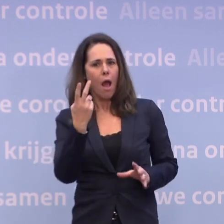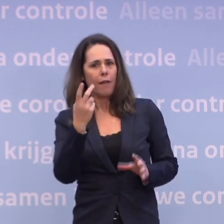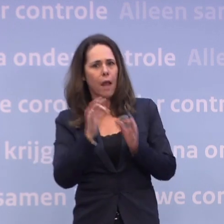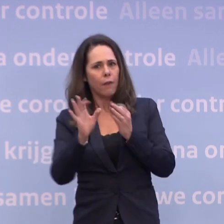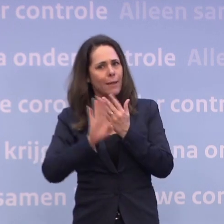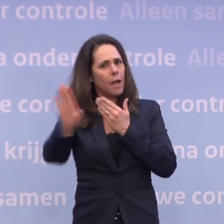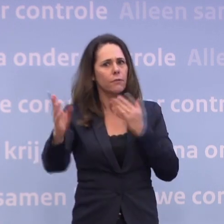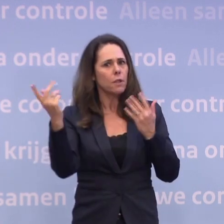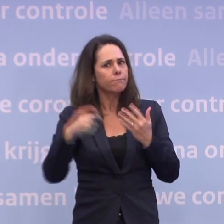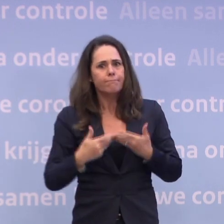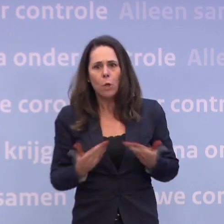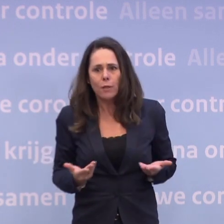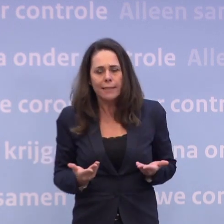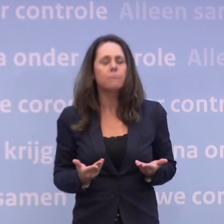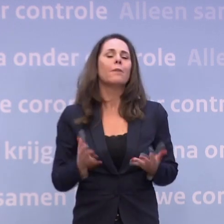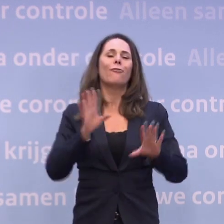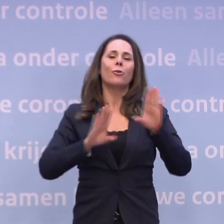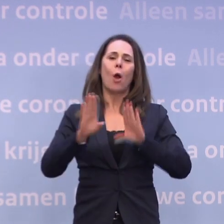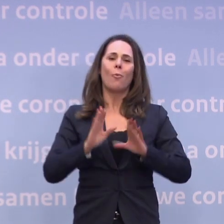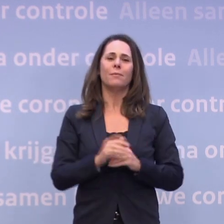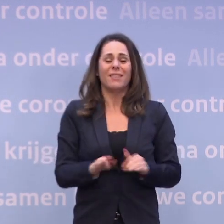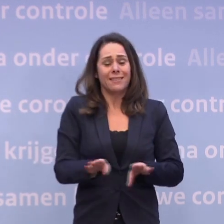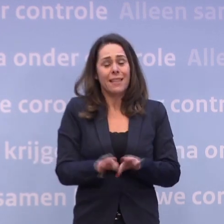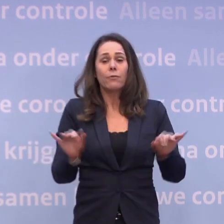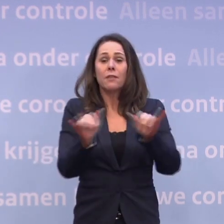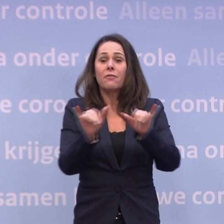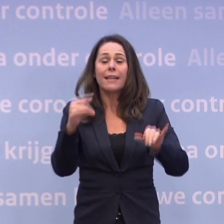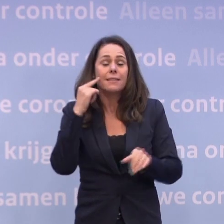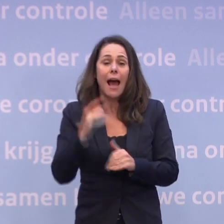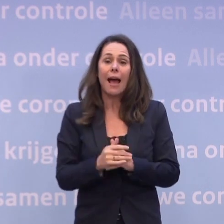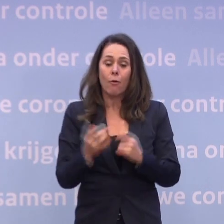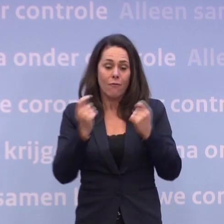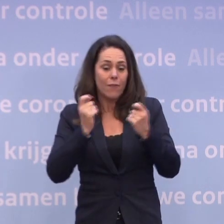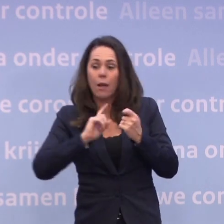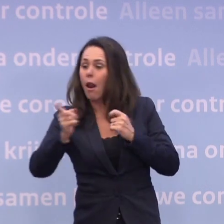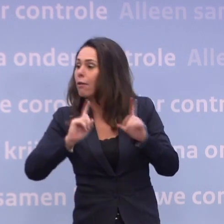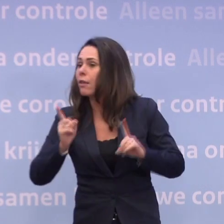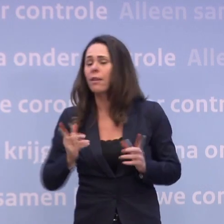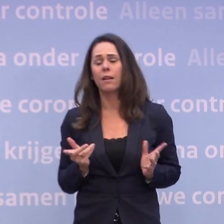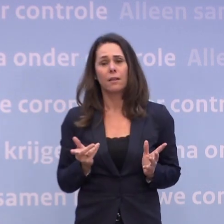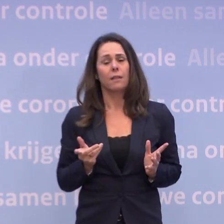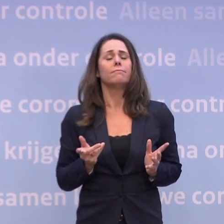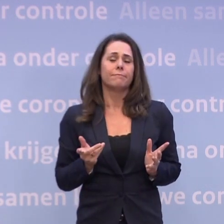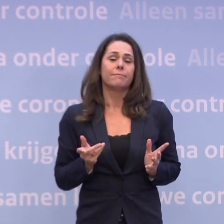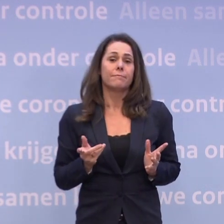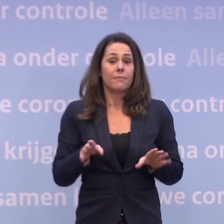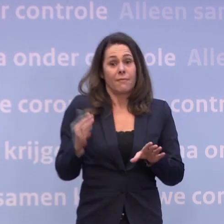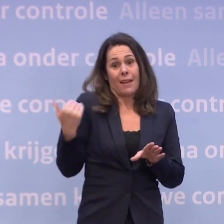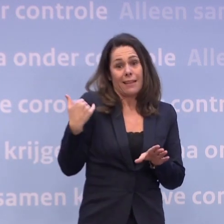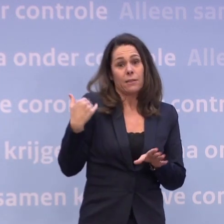En dat geldt ook weer onderweg naar de feestdagen... ...en ook naar het gewinkel voor de feestdagen. Niet voor niks onderstreept Mark Rutte zojuist...